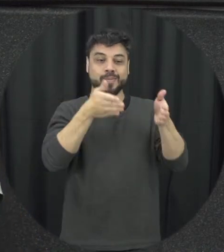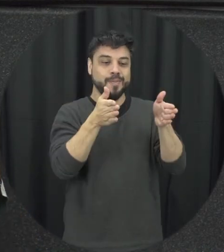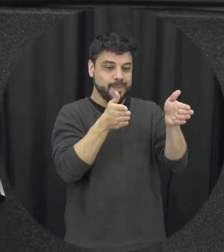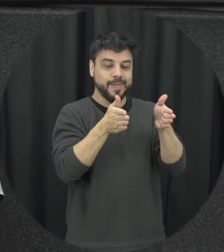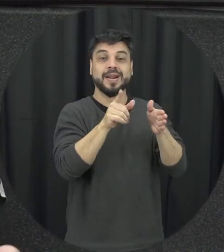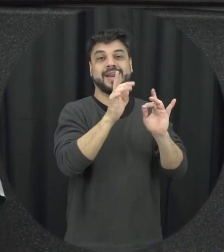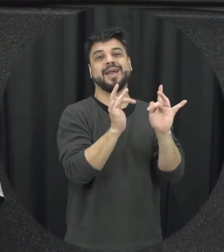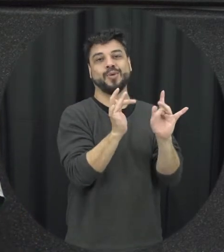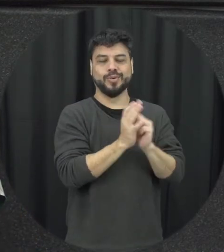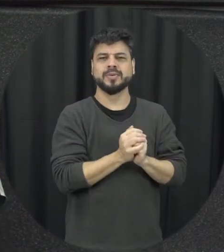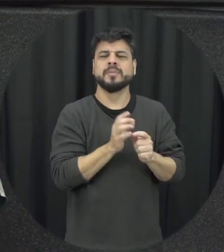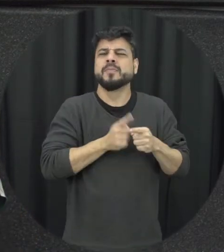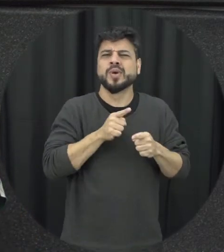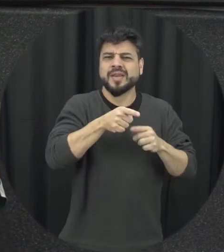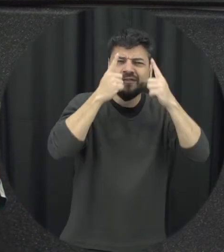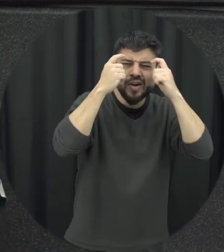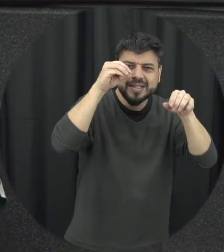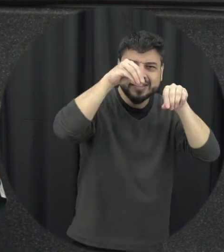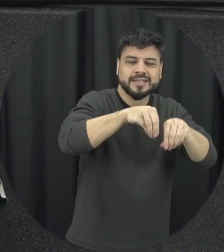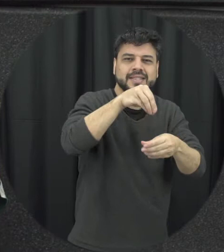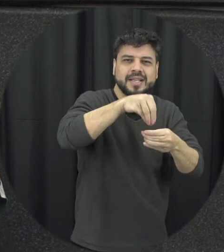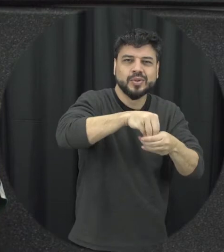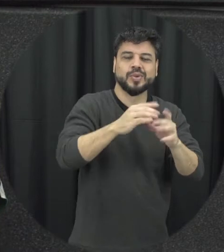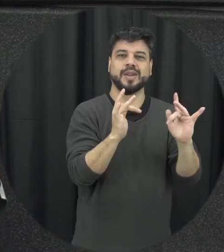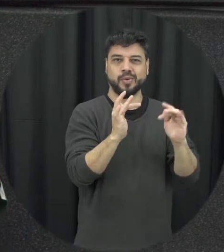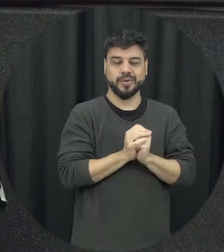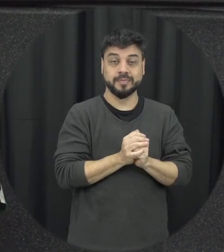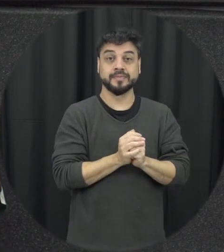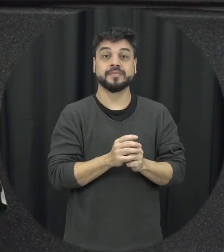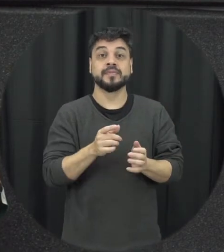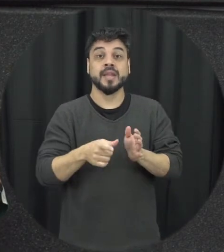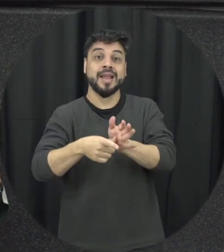que é importante a violência no namoro porque quando a gente trabalha da forma mais precoce